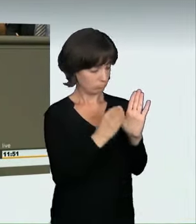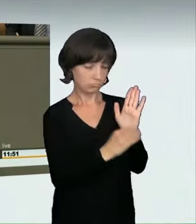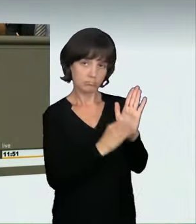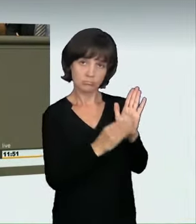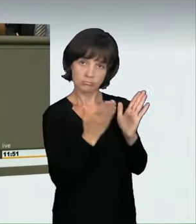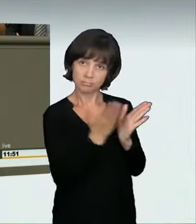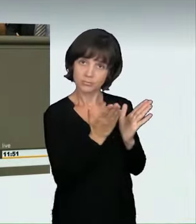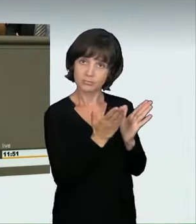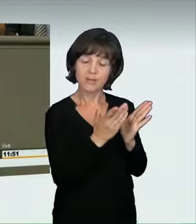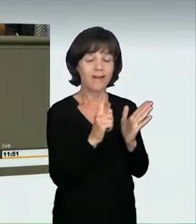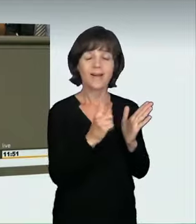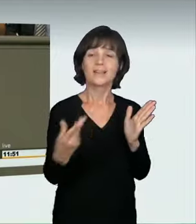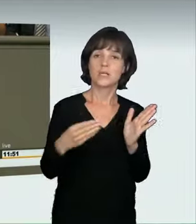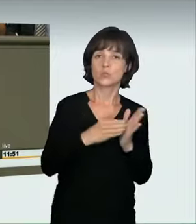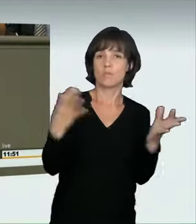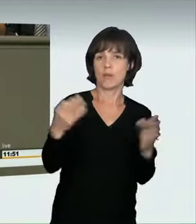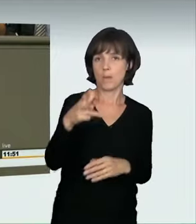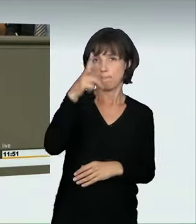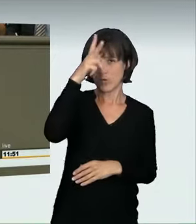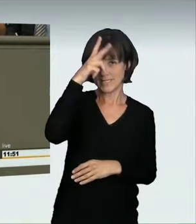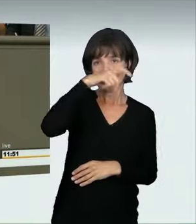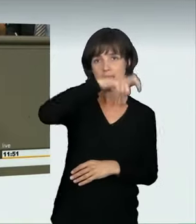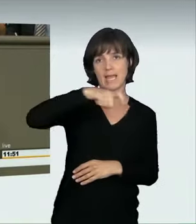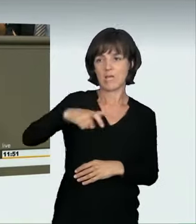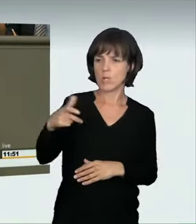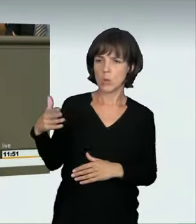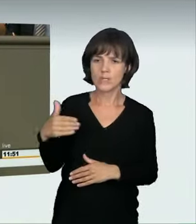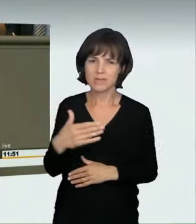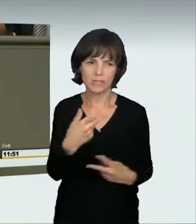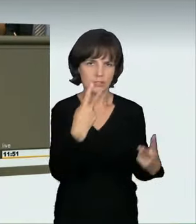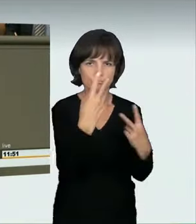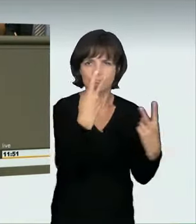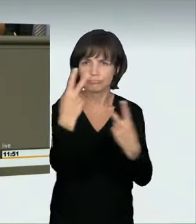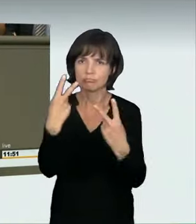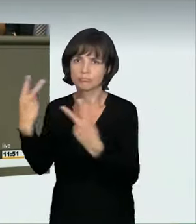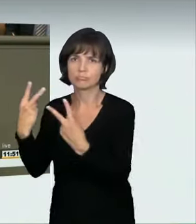Es reicht nicht allein, gesetzlich zu regeln. Wir brauchen auch Polizei auf der Straße. Für diejenigen, die meinen, es sei trivial,